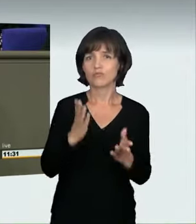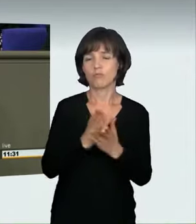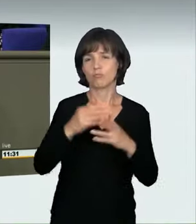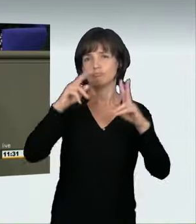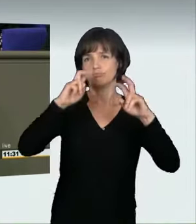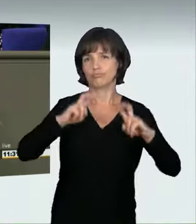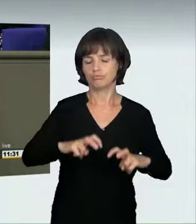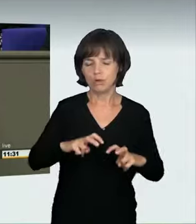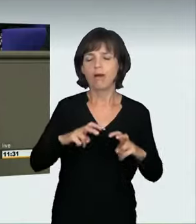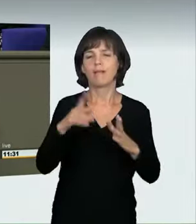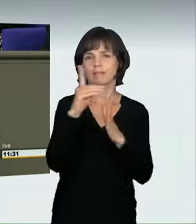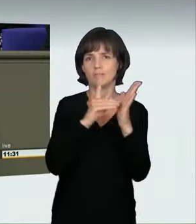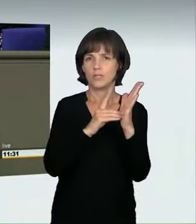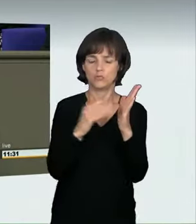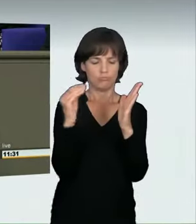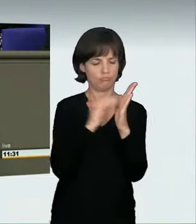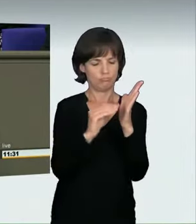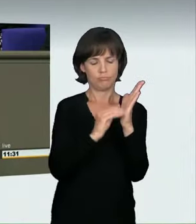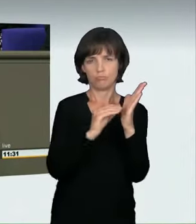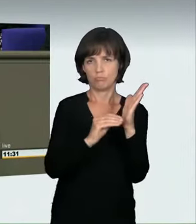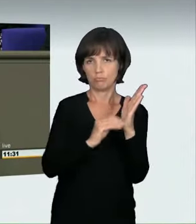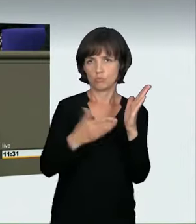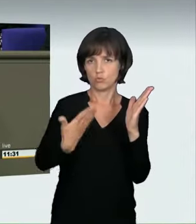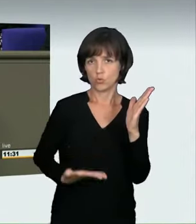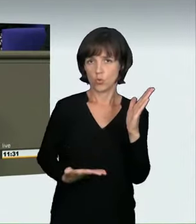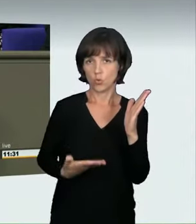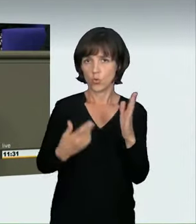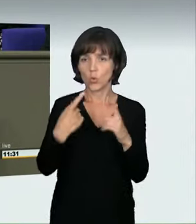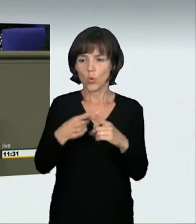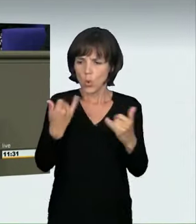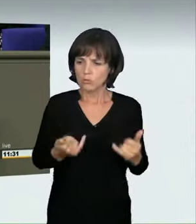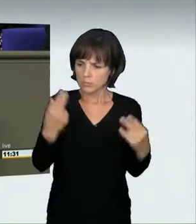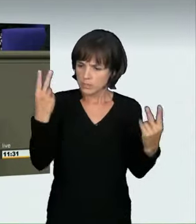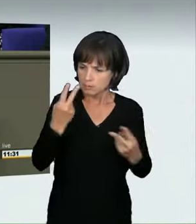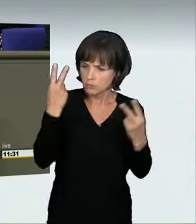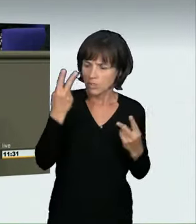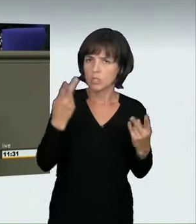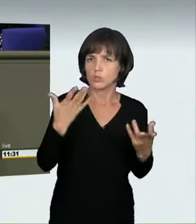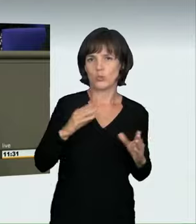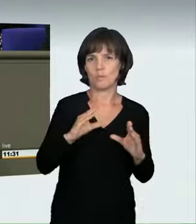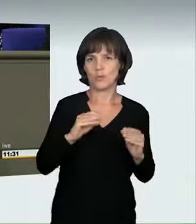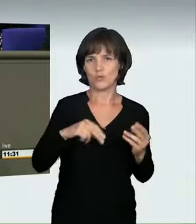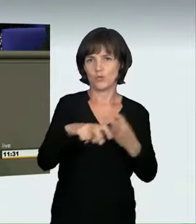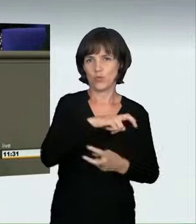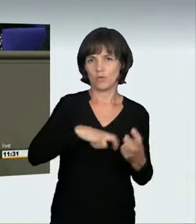und heute ist es eine Selbstverständlichkeit, liebe Kollegen und Kolleginnen. Das wird auch bei der Frage, was die Erzielung